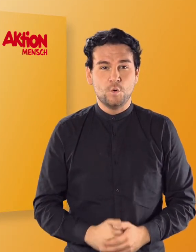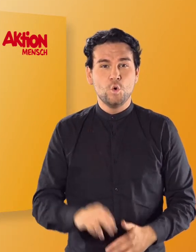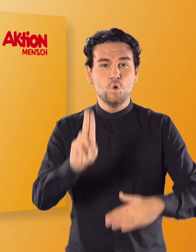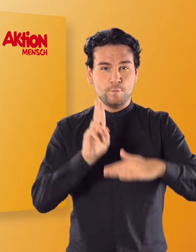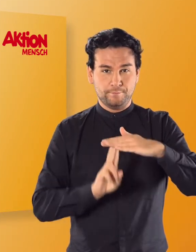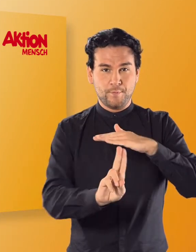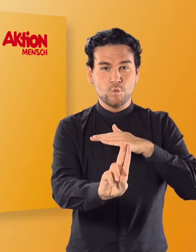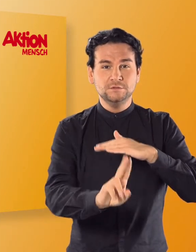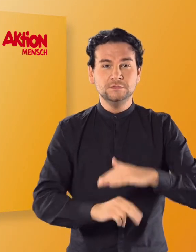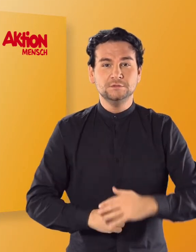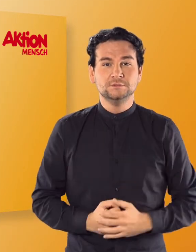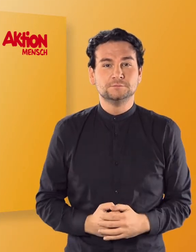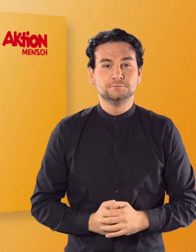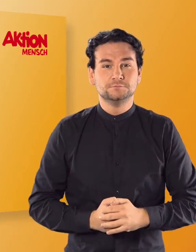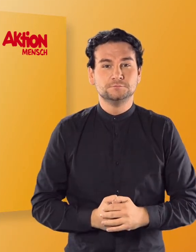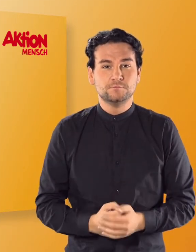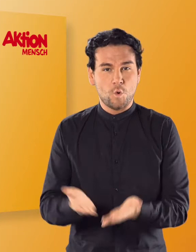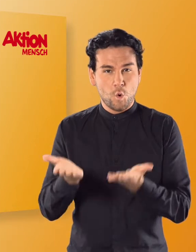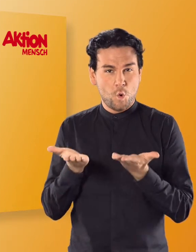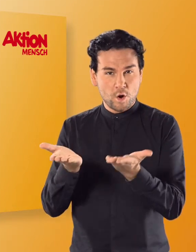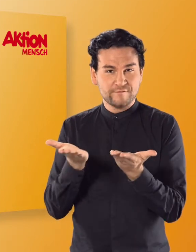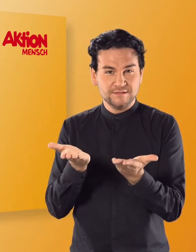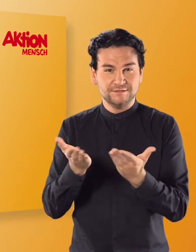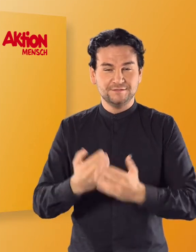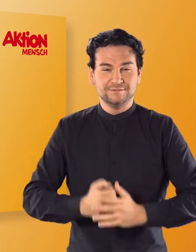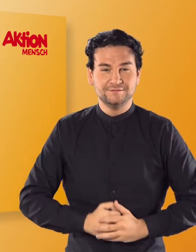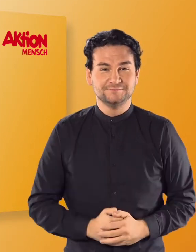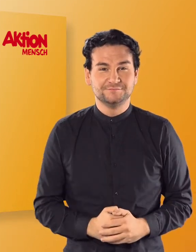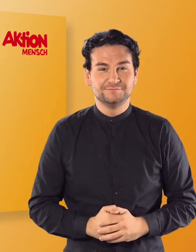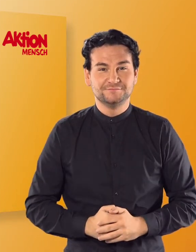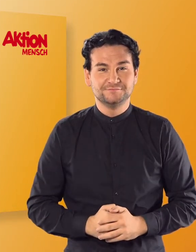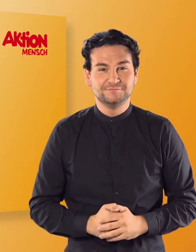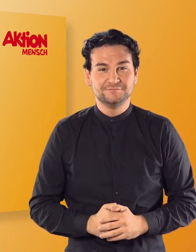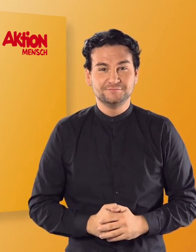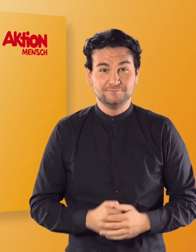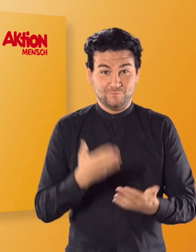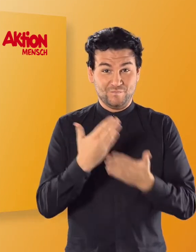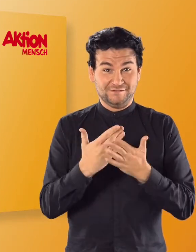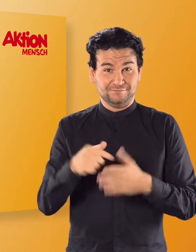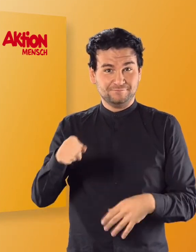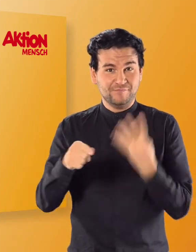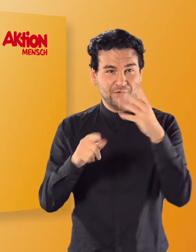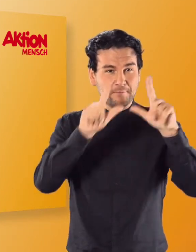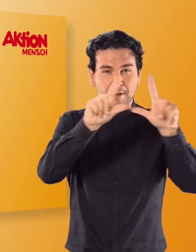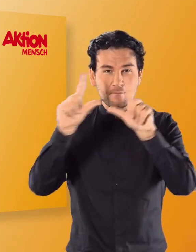(Irmgard) U-Boot (Irmgard) Ofen Wählt in diesem Beispiel etwa aus,